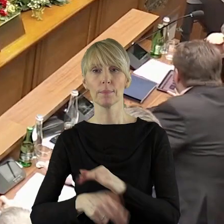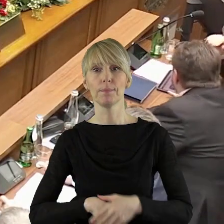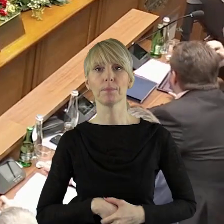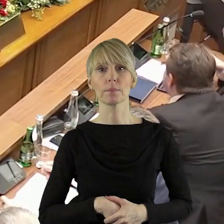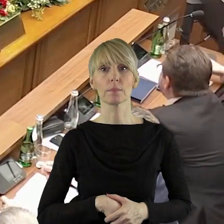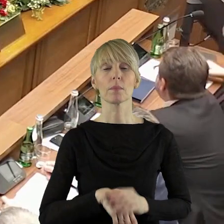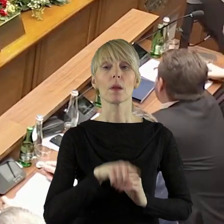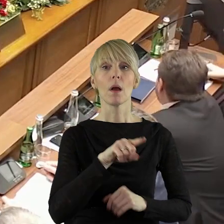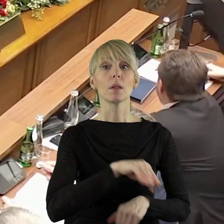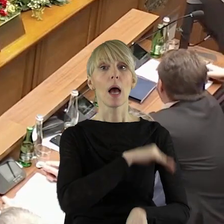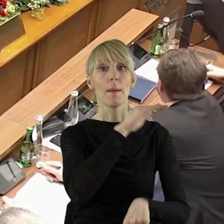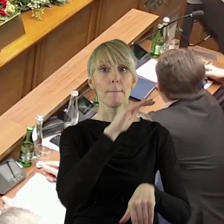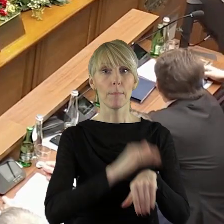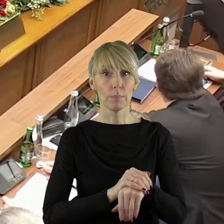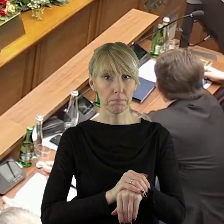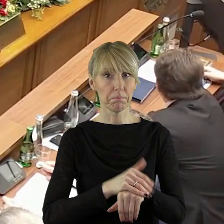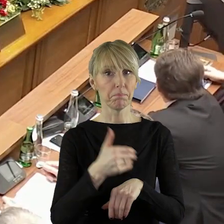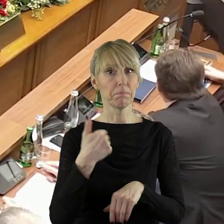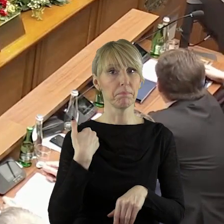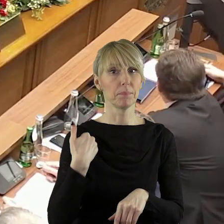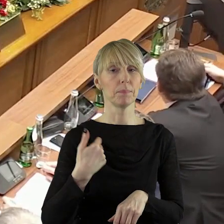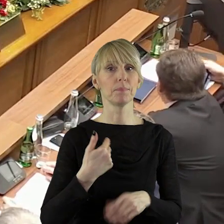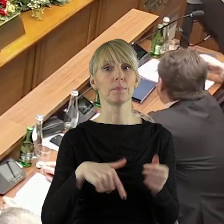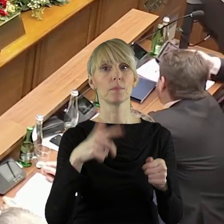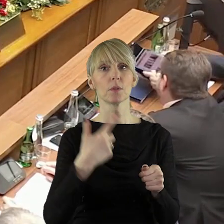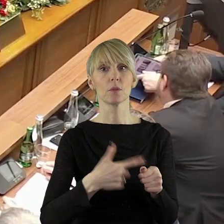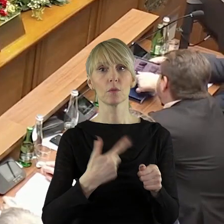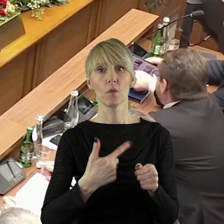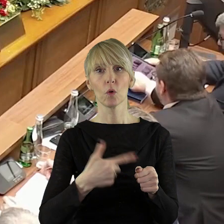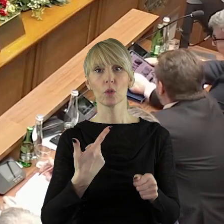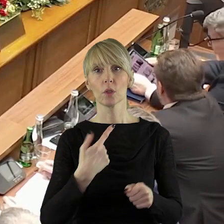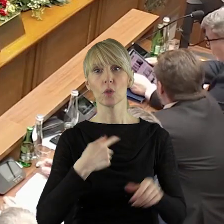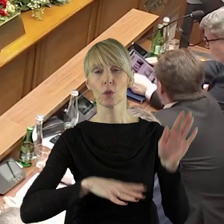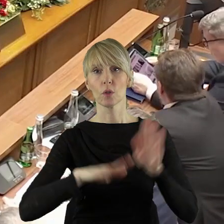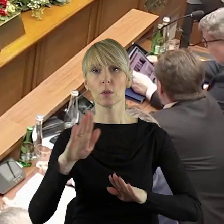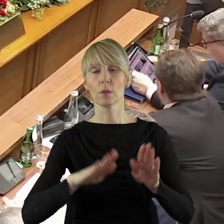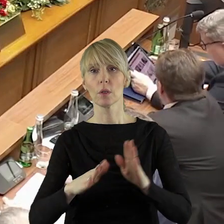Dziękuję za podanie wyników. Za propozycją zmiany porządku obrad zagłosowało